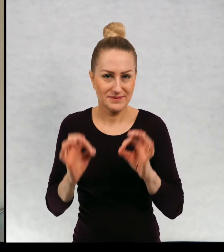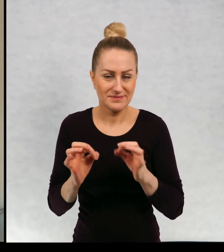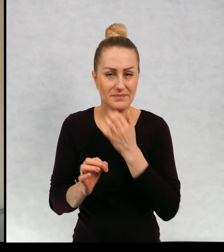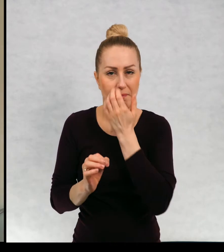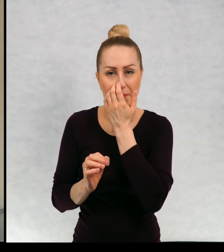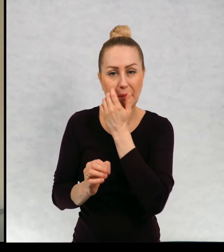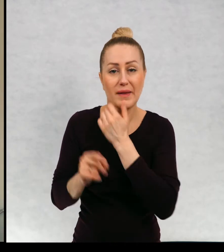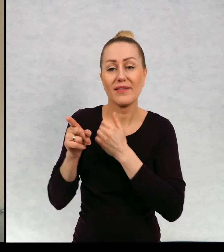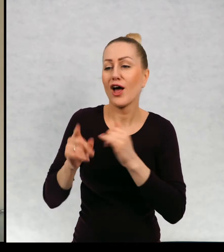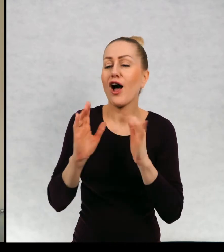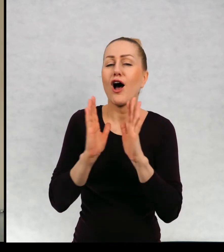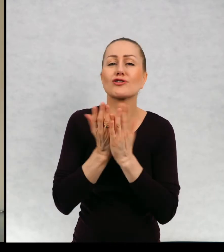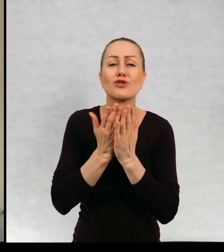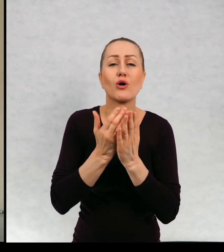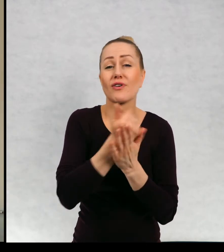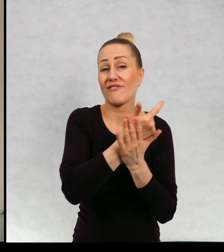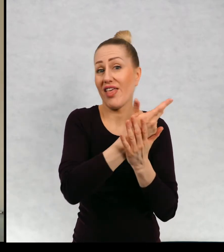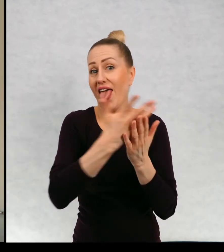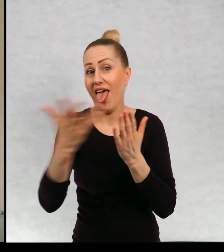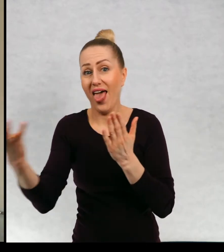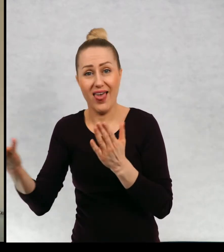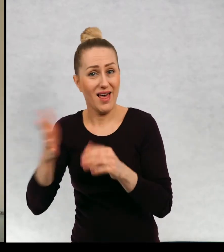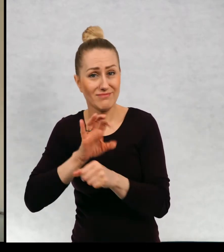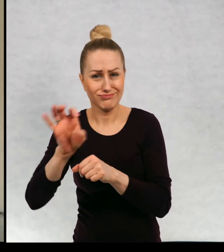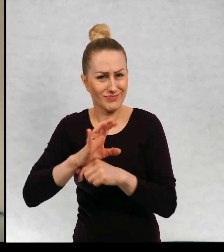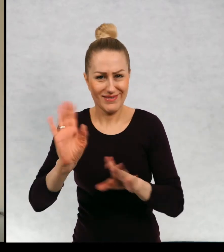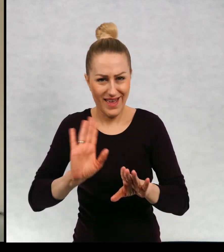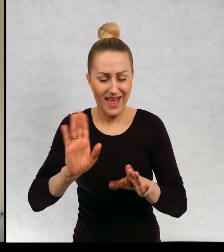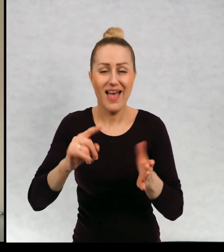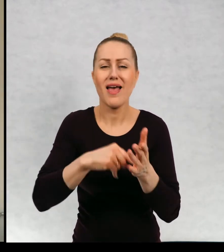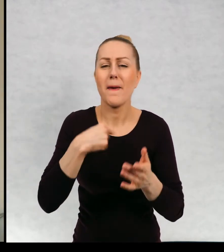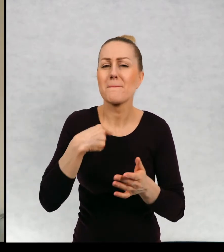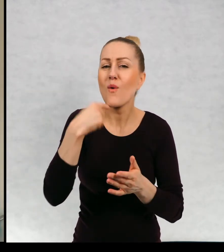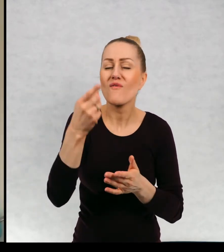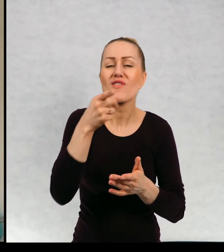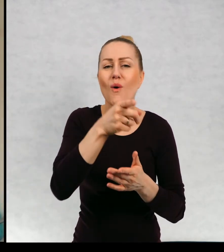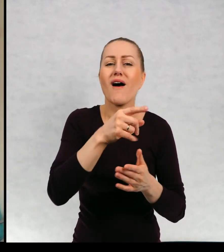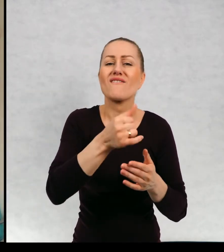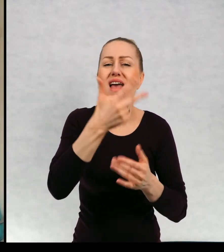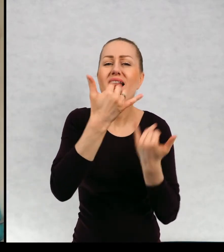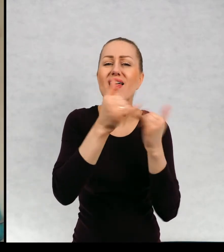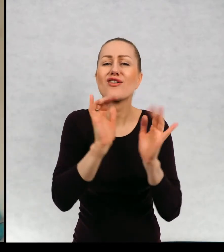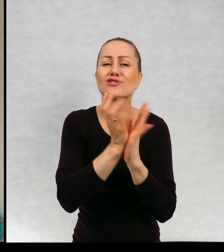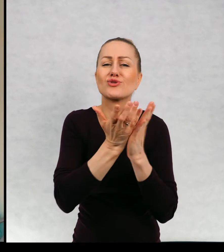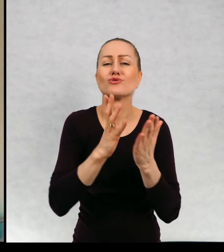Ta książka akurat nie rozrosła się cykl. Wspominałam, że wiele książek się rozrosło.